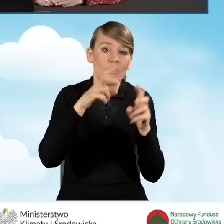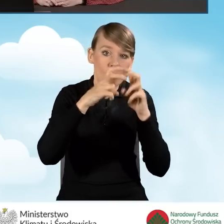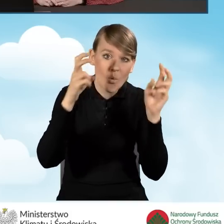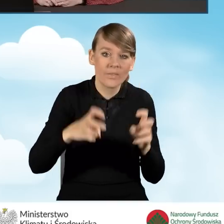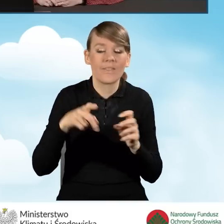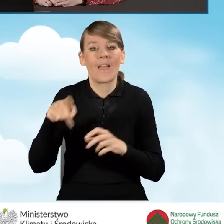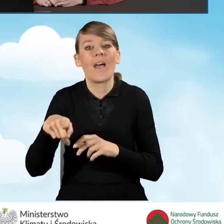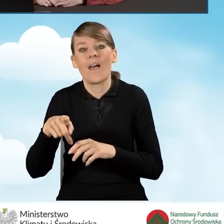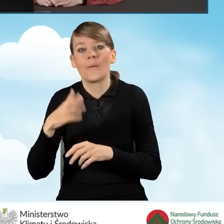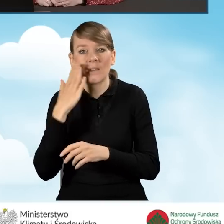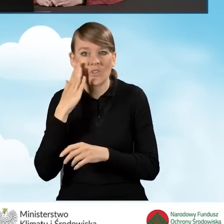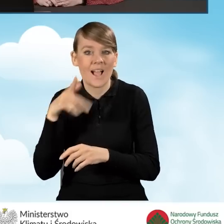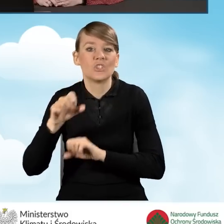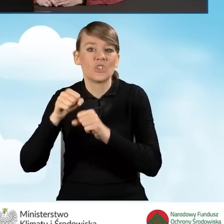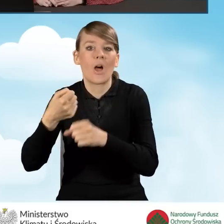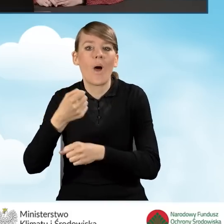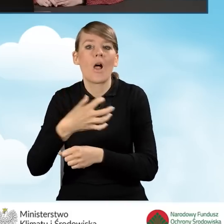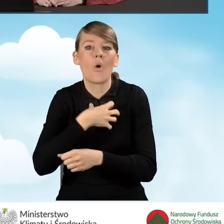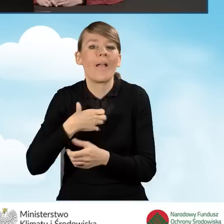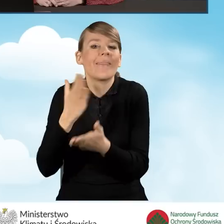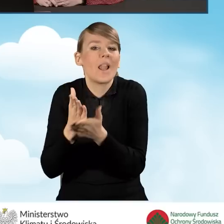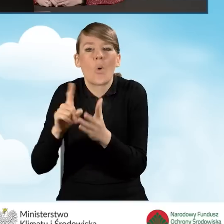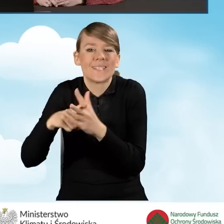jest jedynie zarejestrowana pól tych nie wypełniamy.